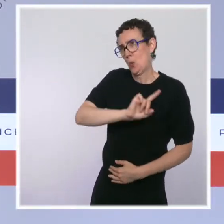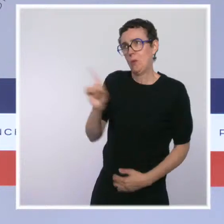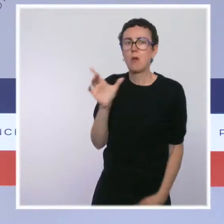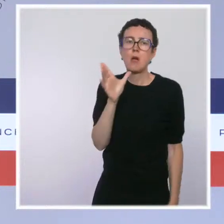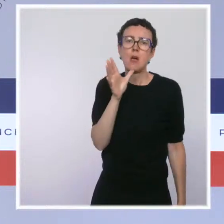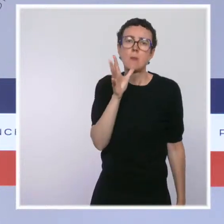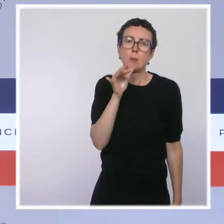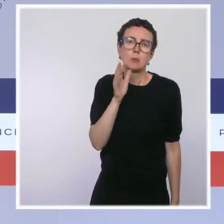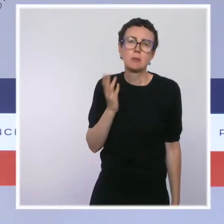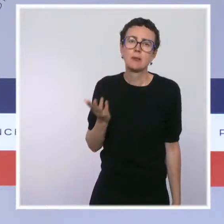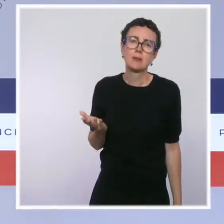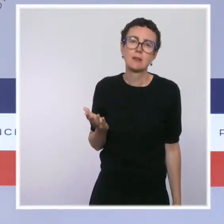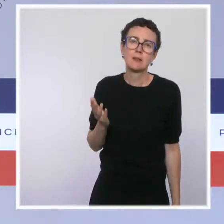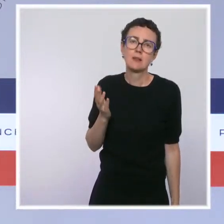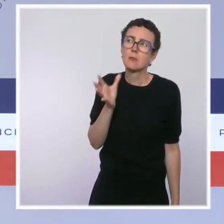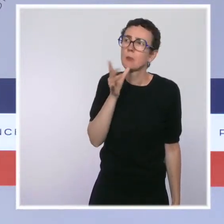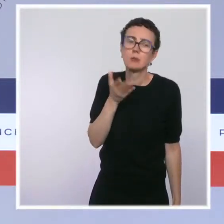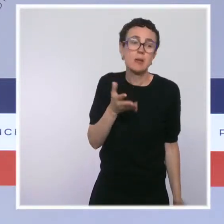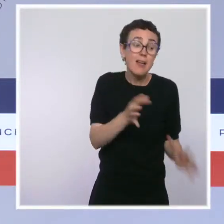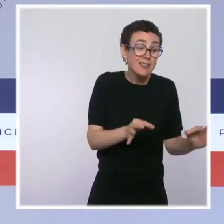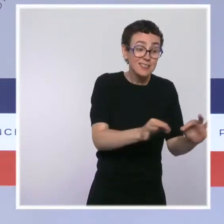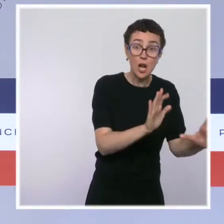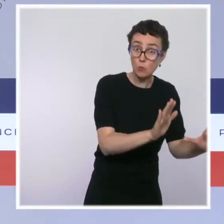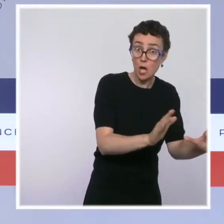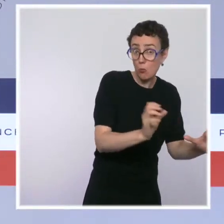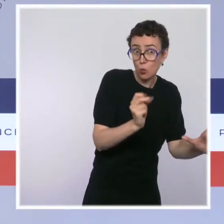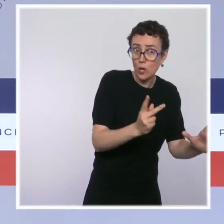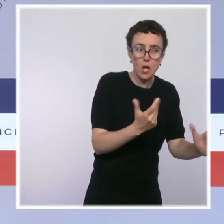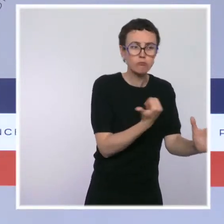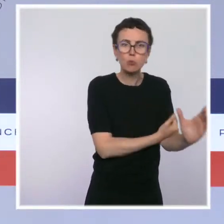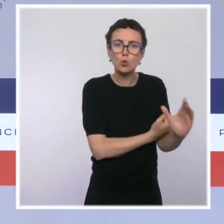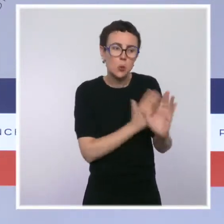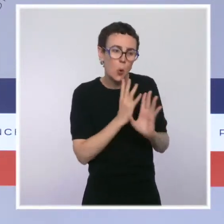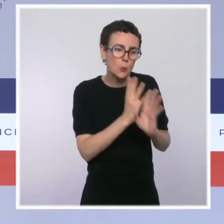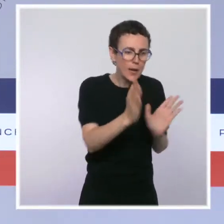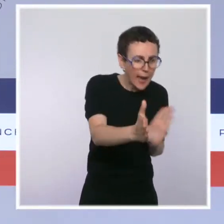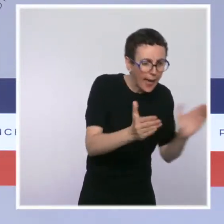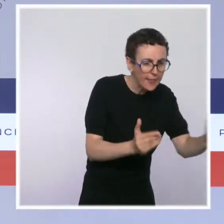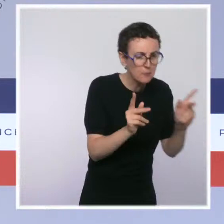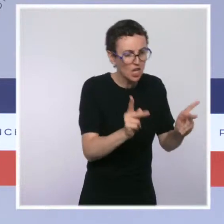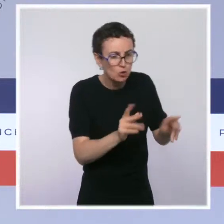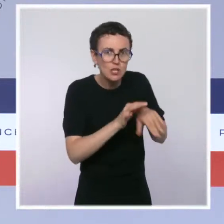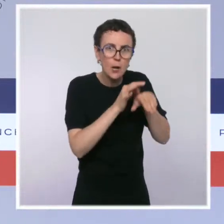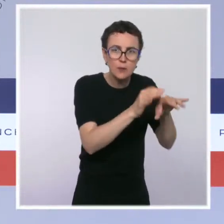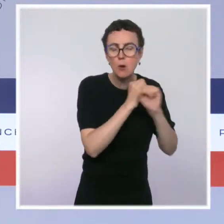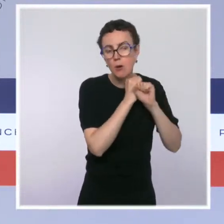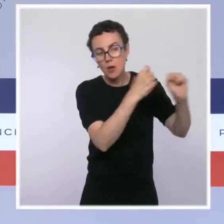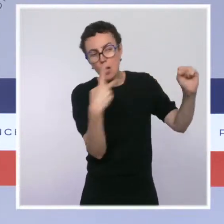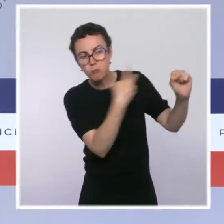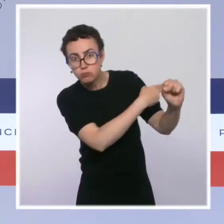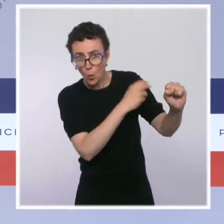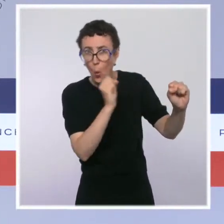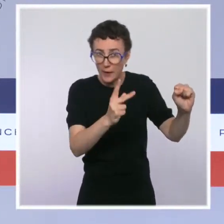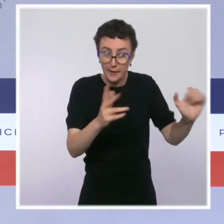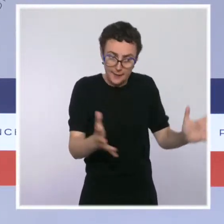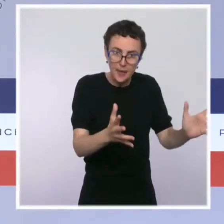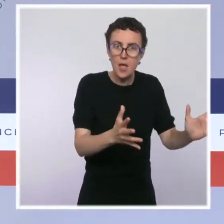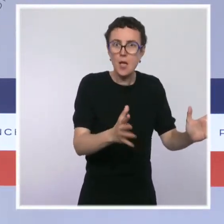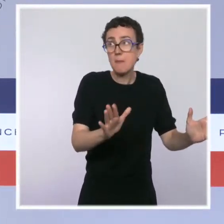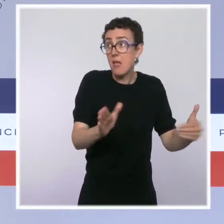On ne peut pas installer ce dispositif, qui vise à accueillir des toxicomanes pour les accompagner vers le sevrage, collé à une école.